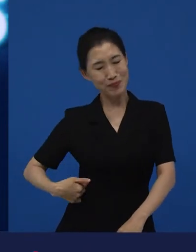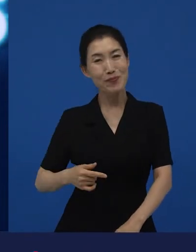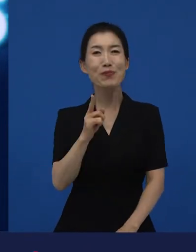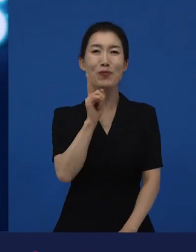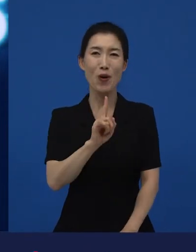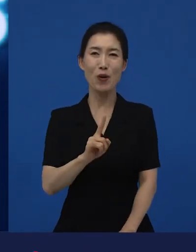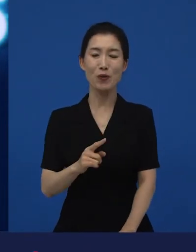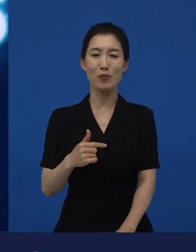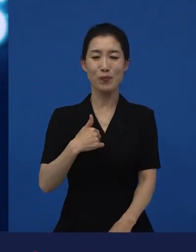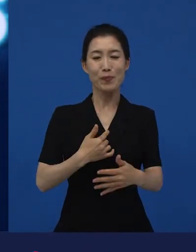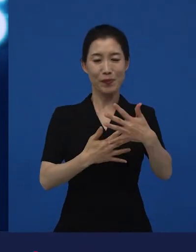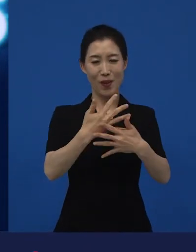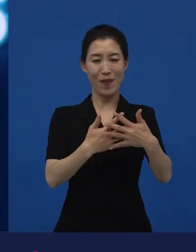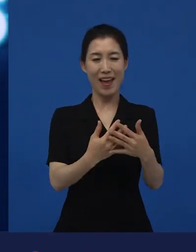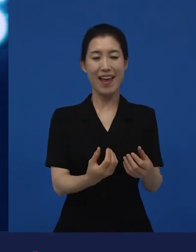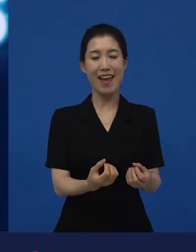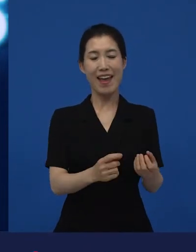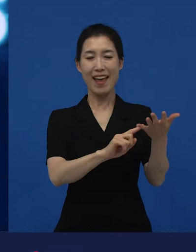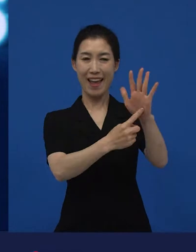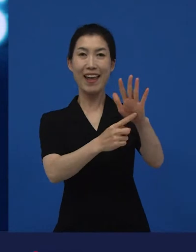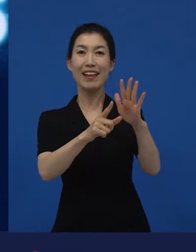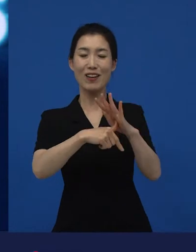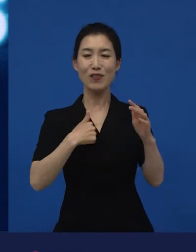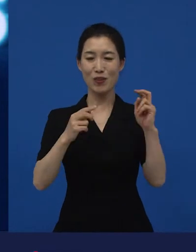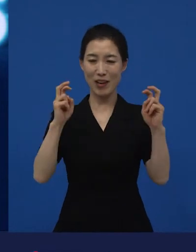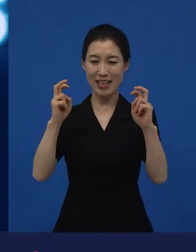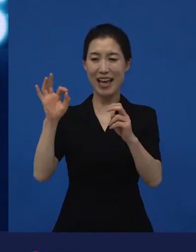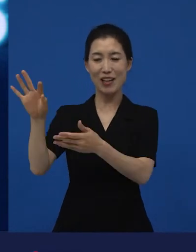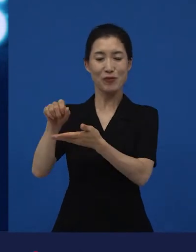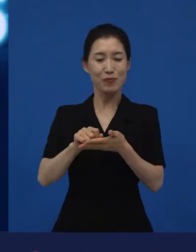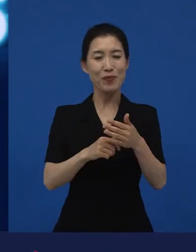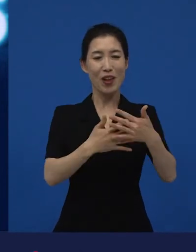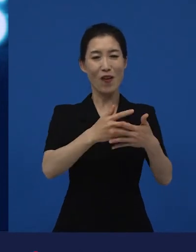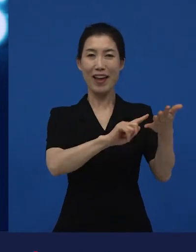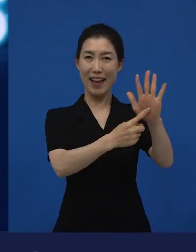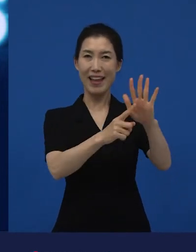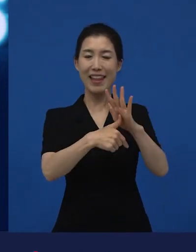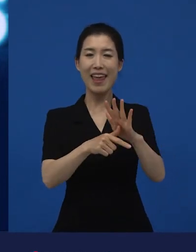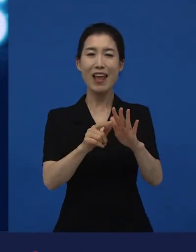제가 저희 영화에 초청을 할 때가 있어요. 어떤 영화를 개봉했을 때.